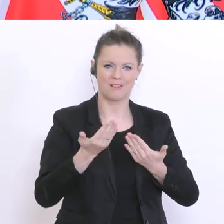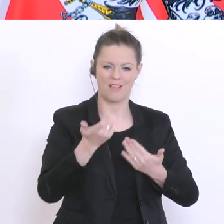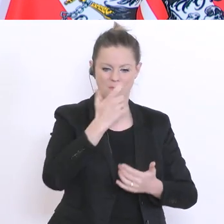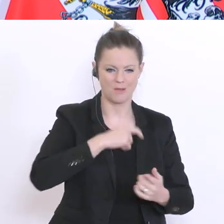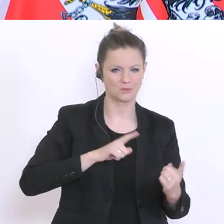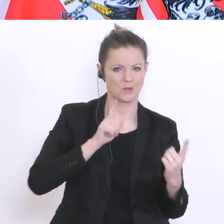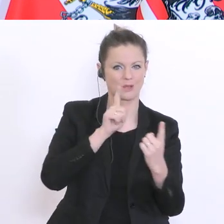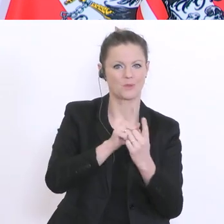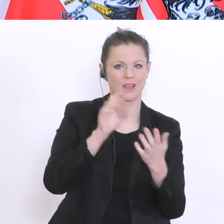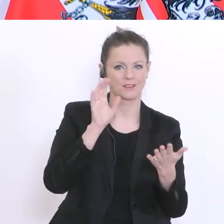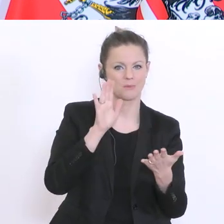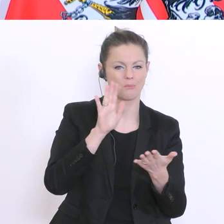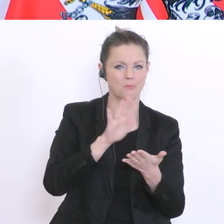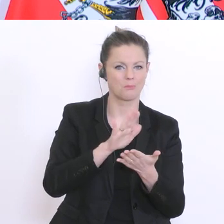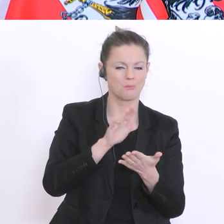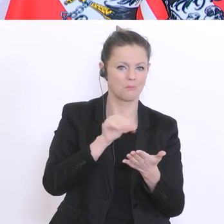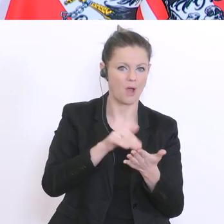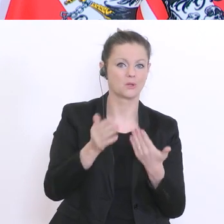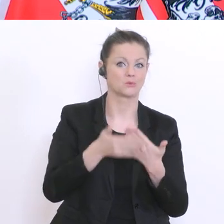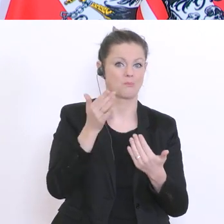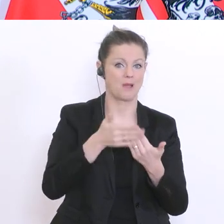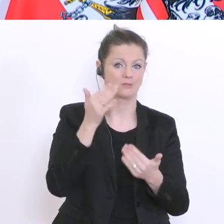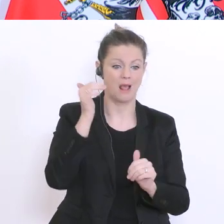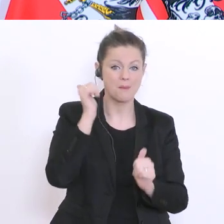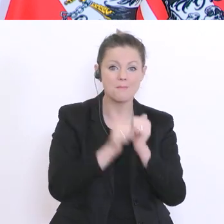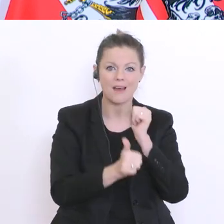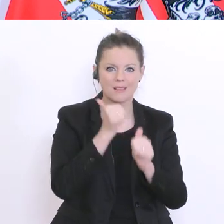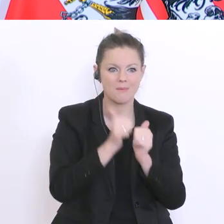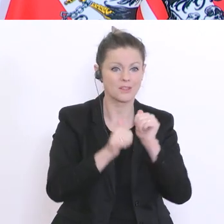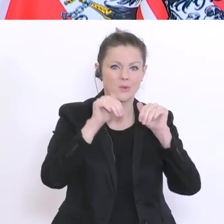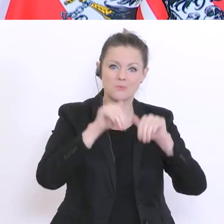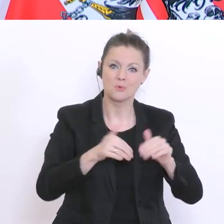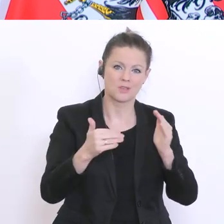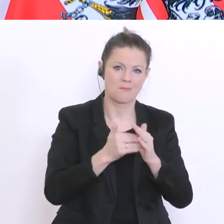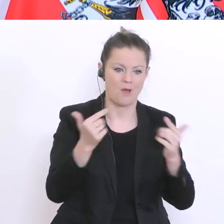kommen müsste. Denn Mathematik ist so eine Sache, wo man erklären muss, kollektiv erklären muss.